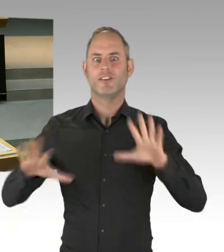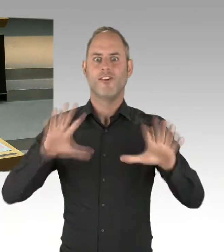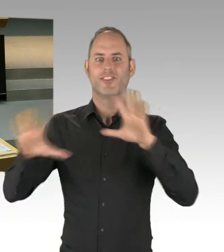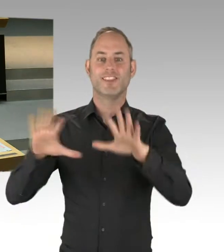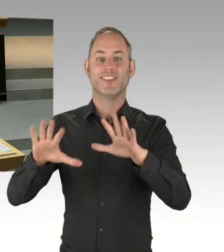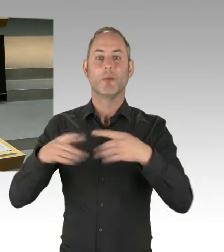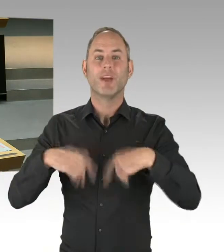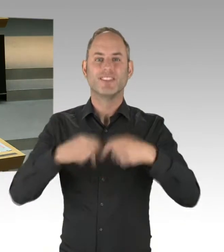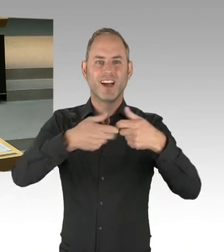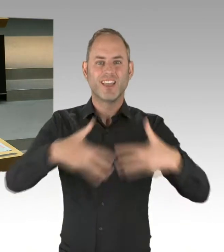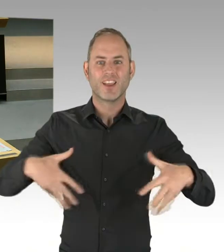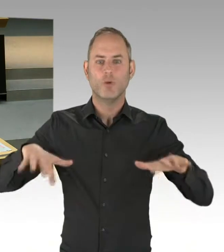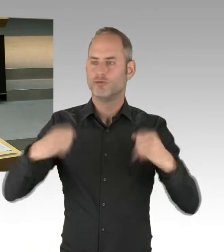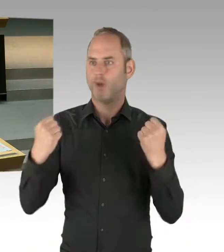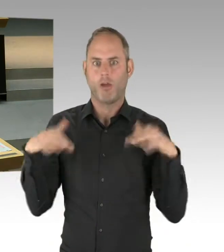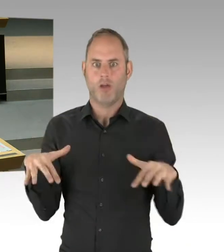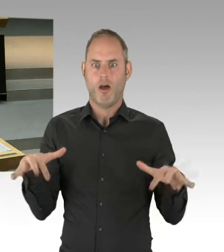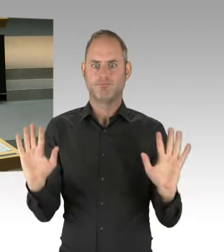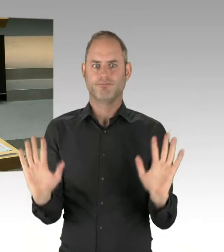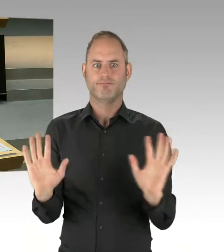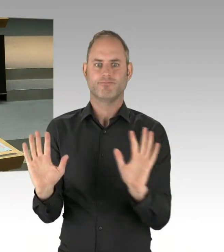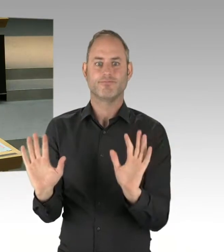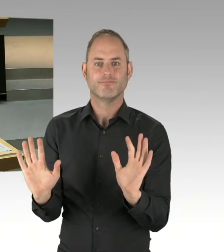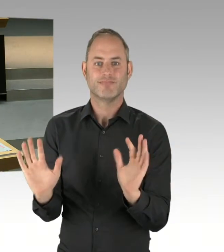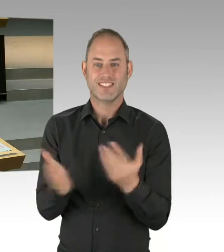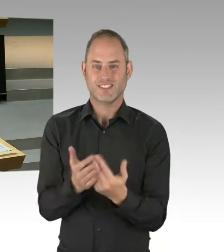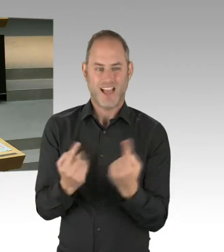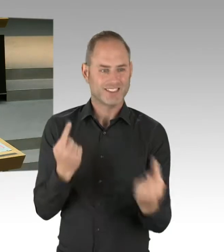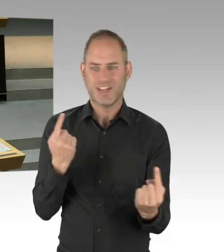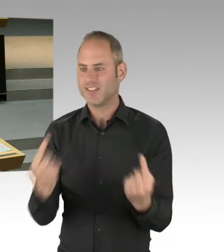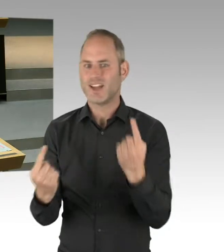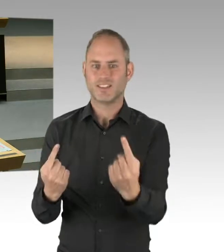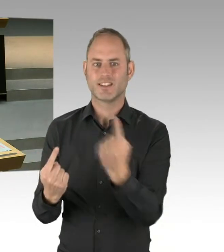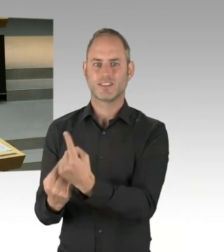ob ich auch das Interesse meines Bezirkes, meiner Partei in meinem Bezirk vielleicht doch noch mal